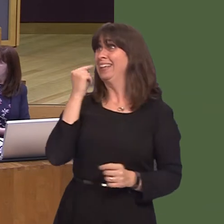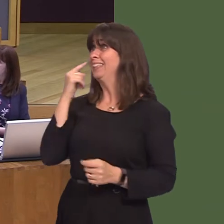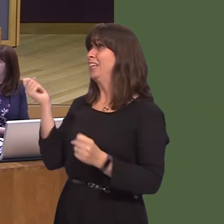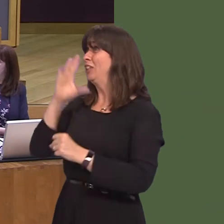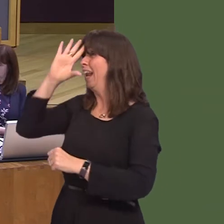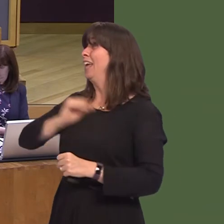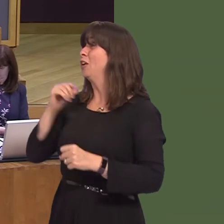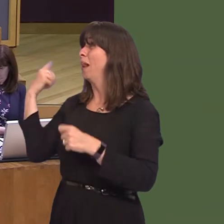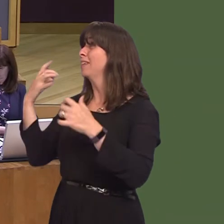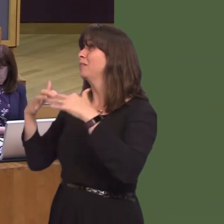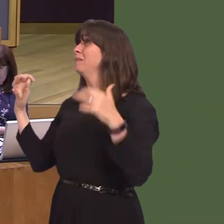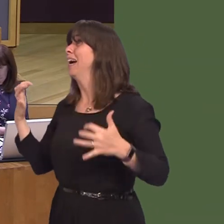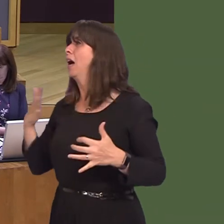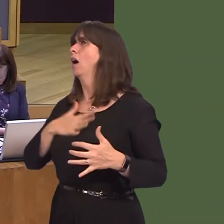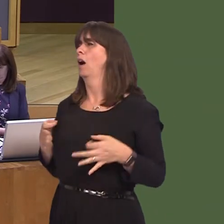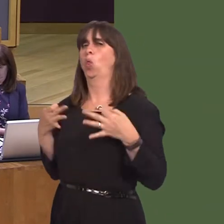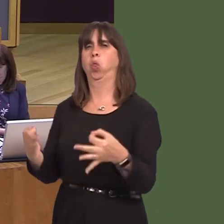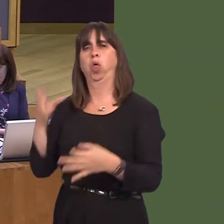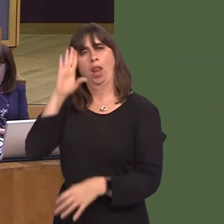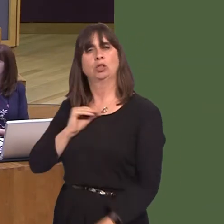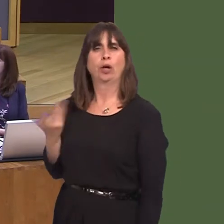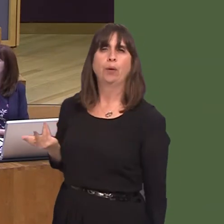Government is still is in place at that point. Still nothing.